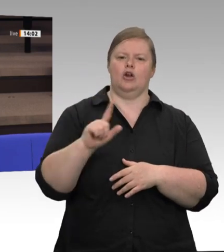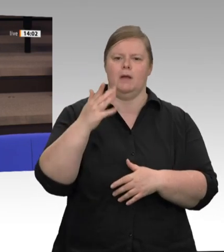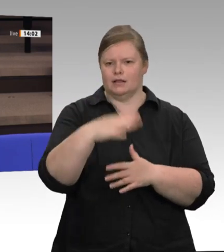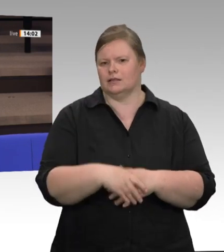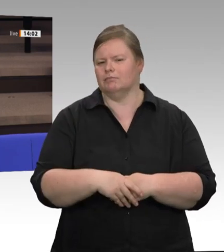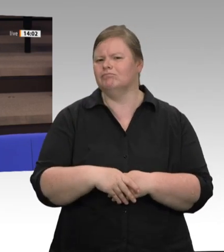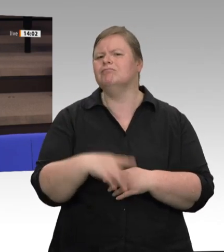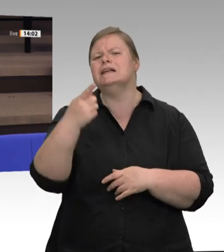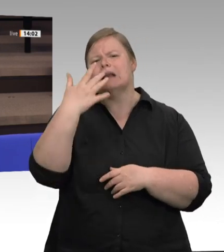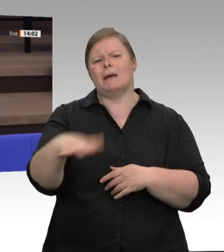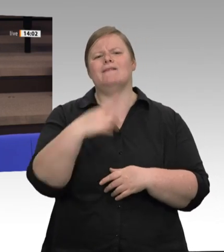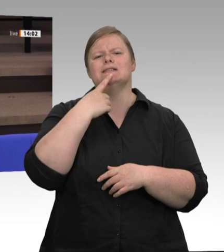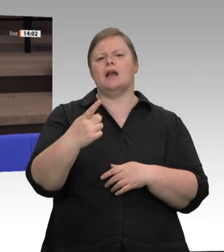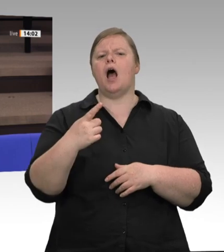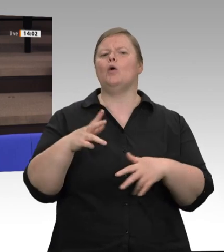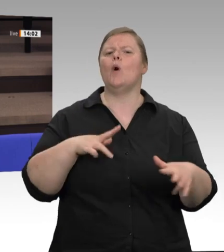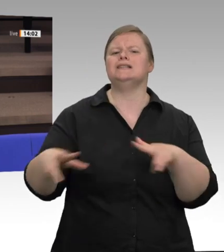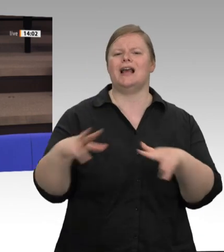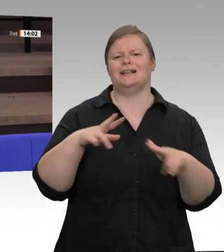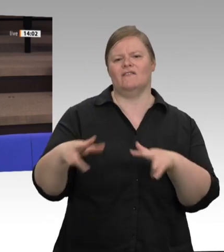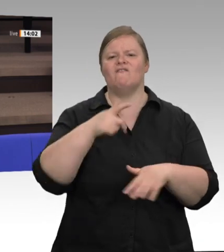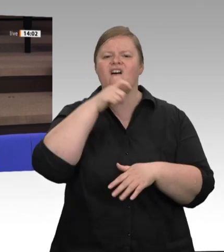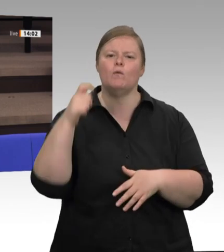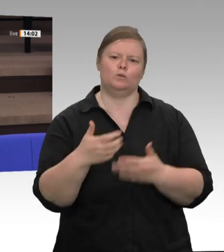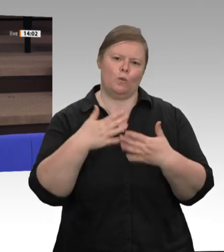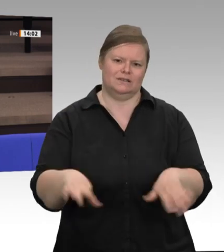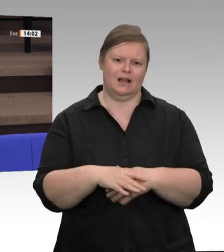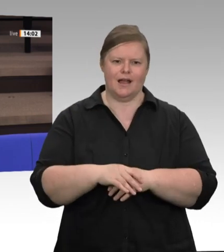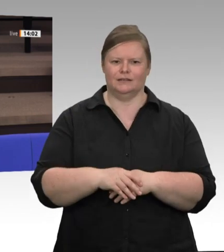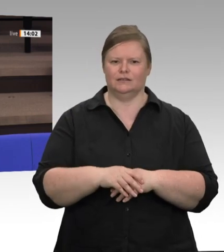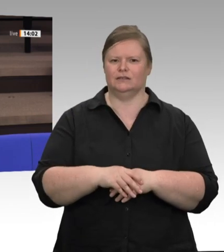angesprochen haben, und auf der anderen Seite von den Landwirtinnen und Landwirten,